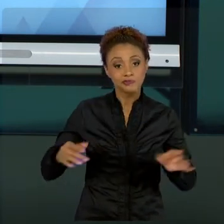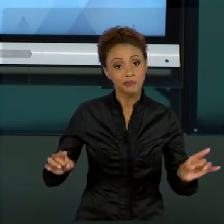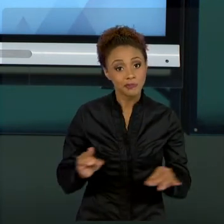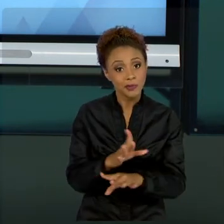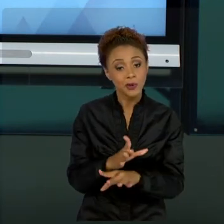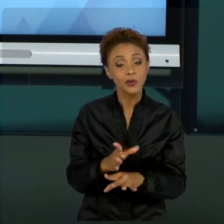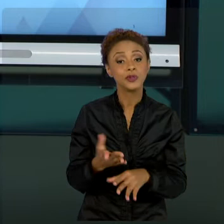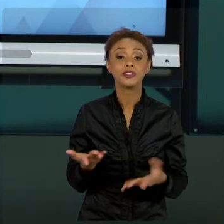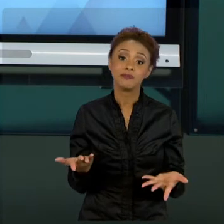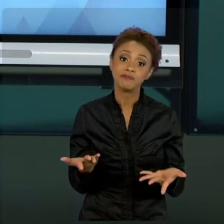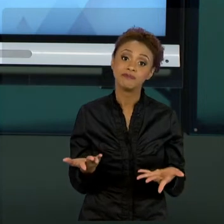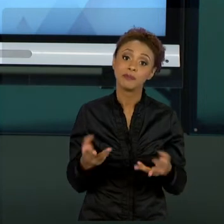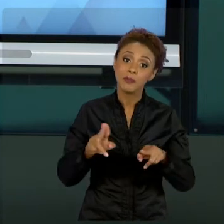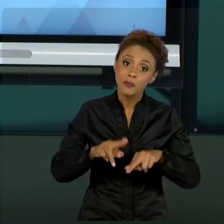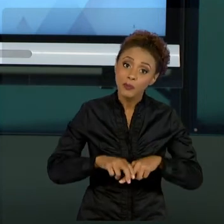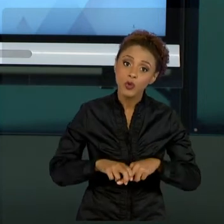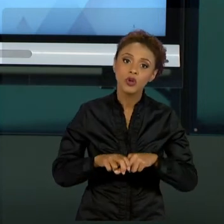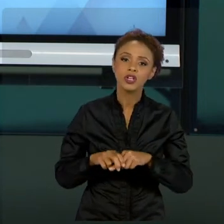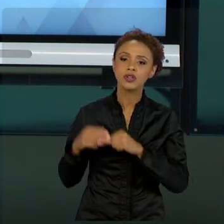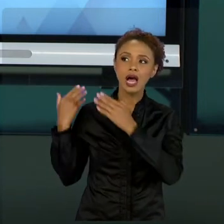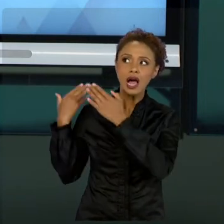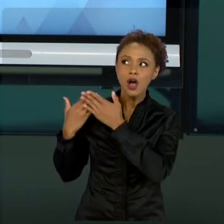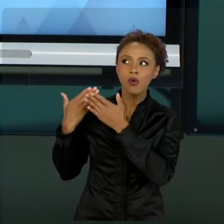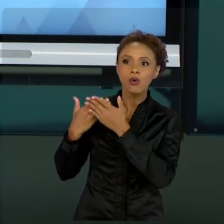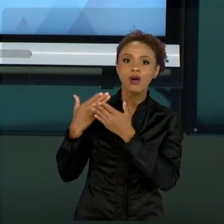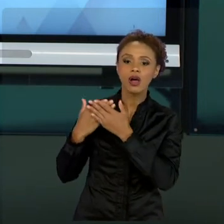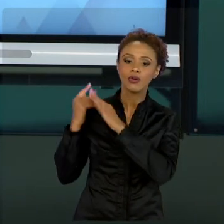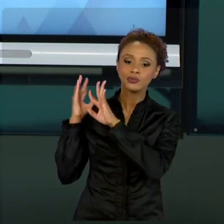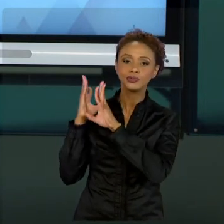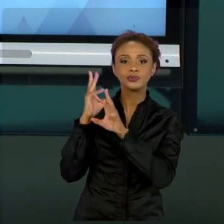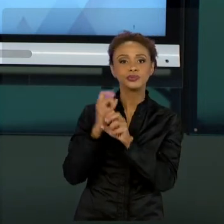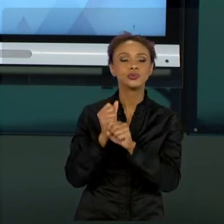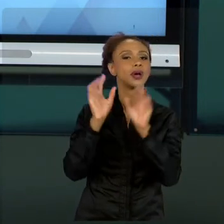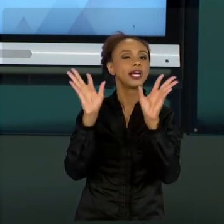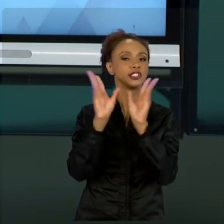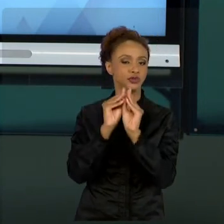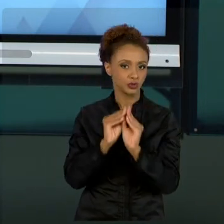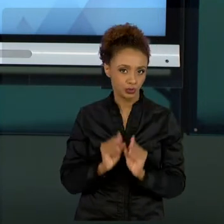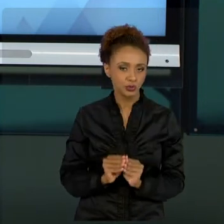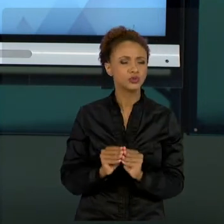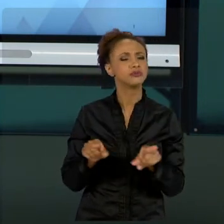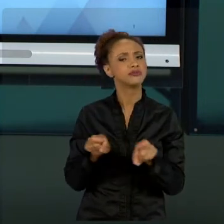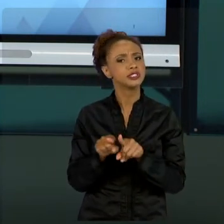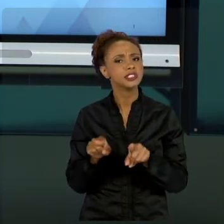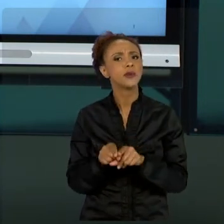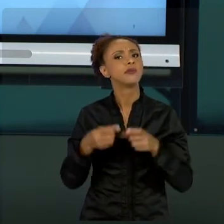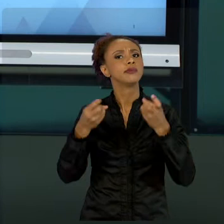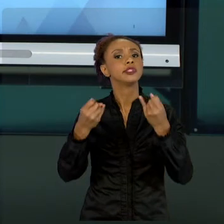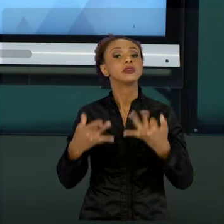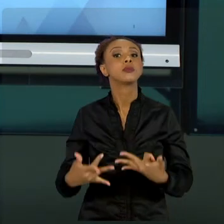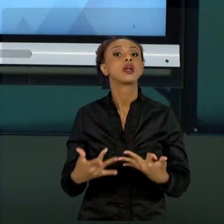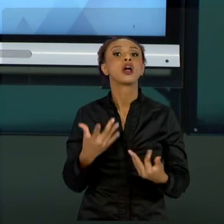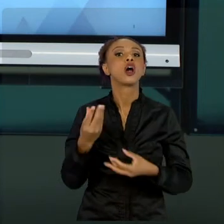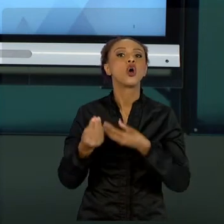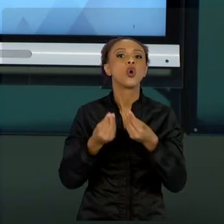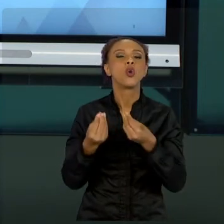DAS AULAS QUE COLOCAMOS E TAMBÉM FALAR UM POUCO SOBRE ESSE APANHADO GERAL DAQUILO QUE VOCÊ